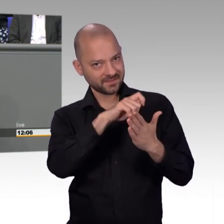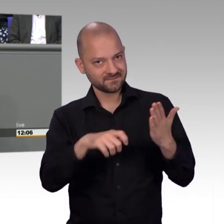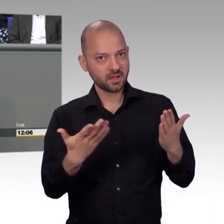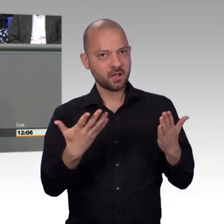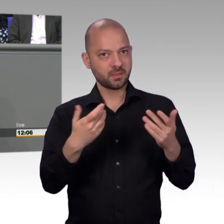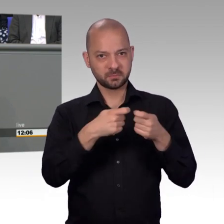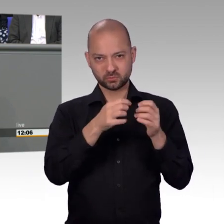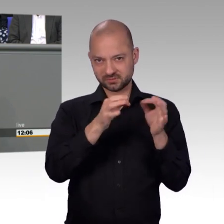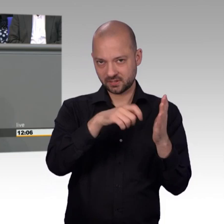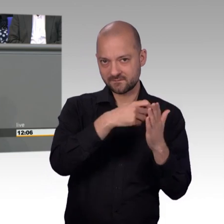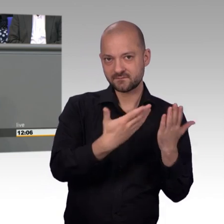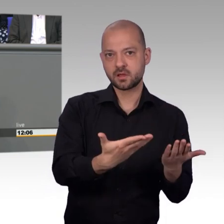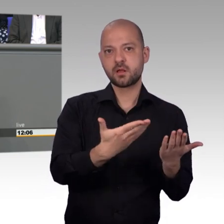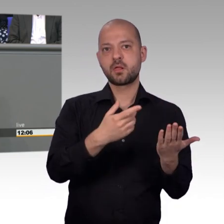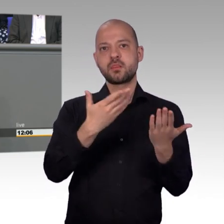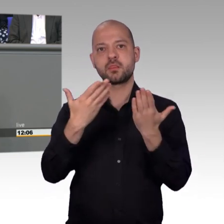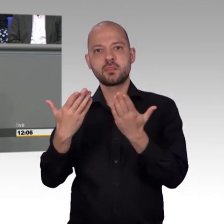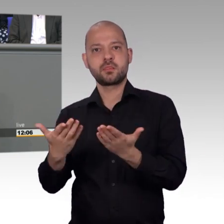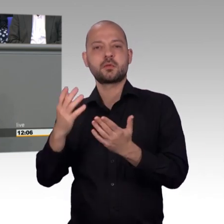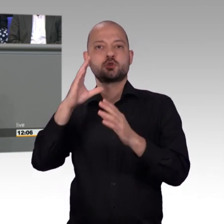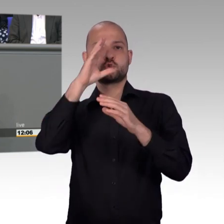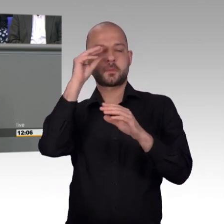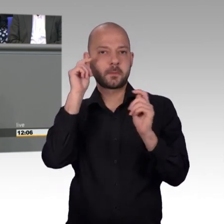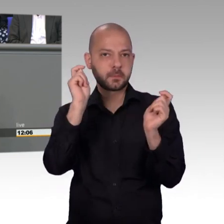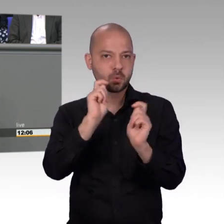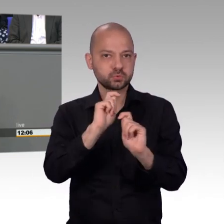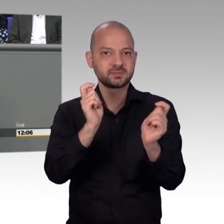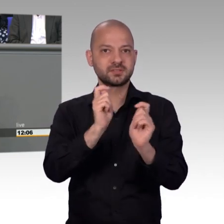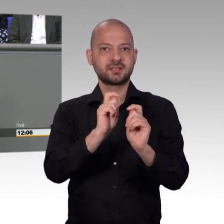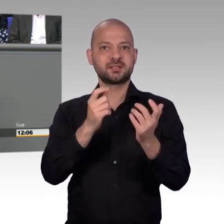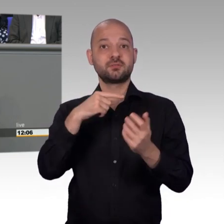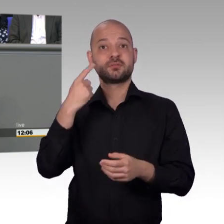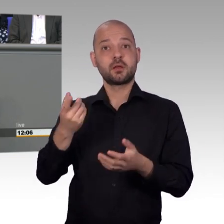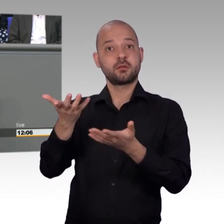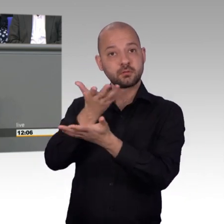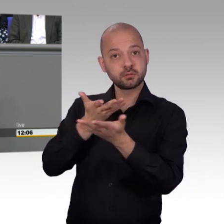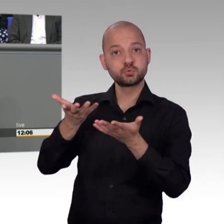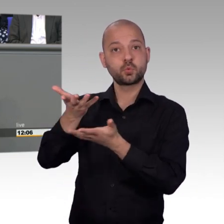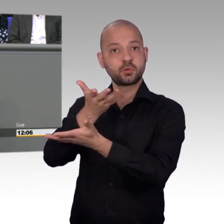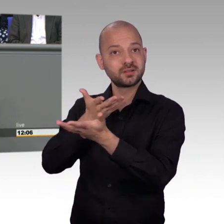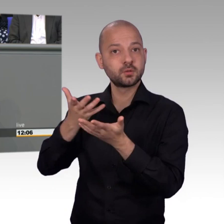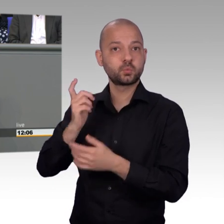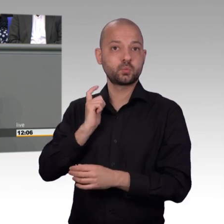auch in den Wintermonaten eben einberufen, zugegebenermaßen in verkleinerter Form. Aber der Bundestag hat damit zu erkennen gegeben,